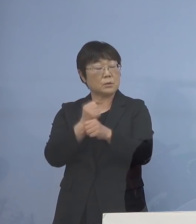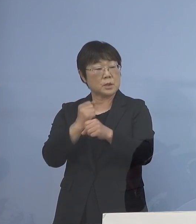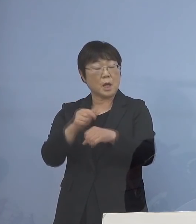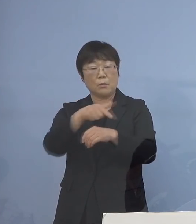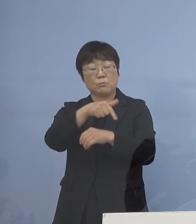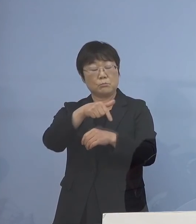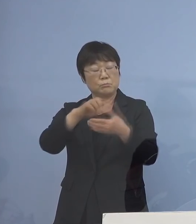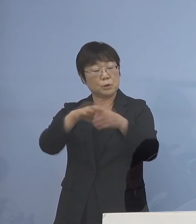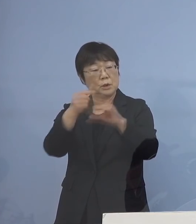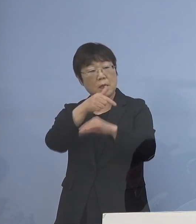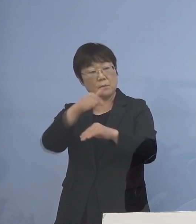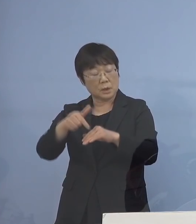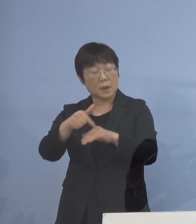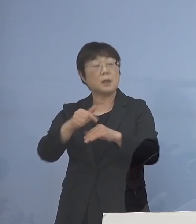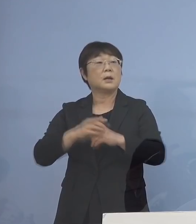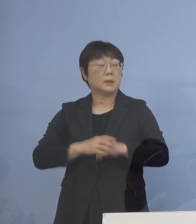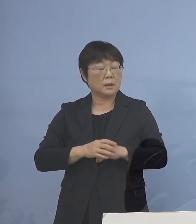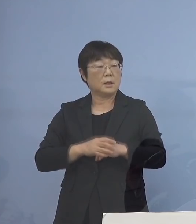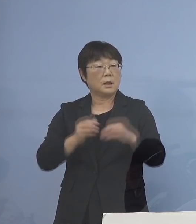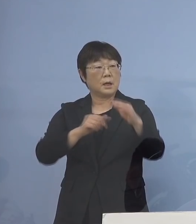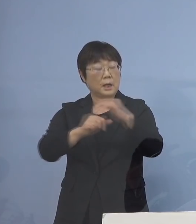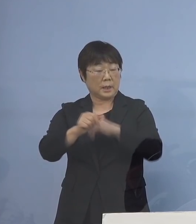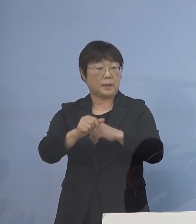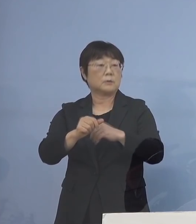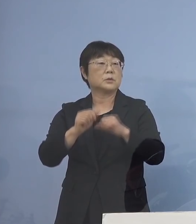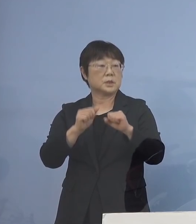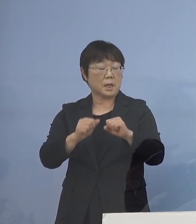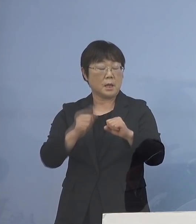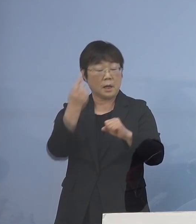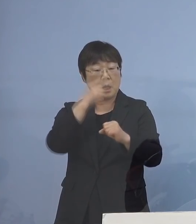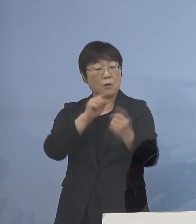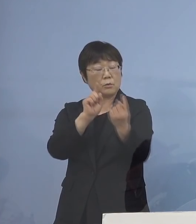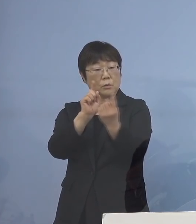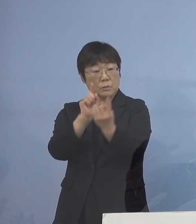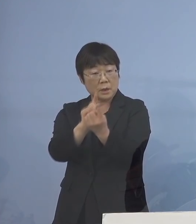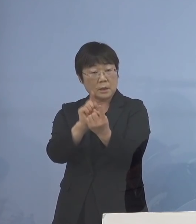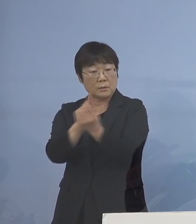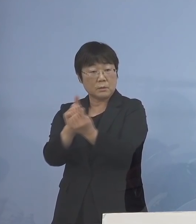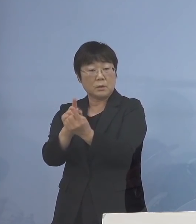リエゾンを既に派遣して それぞれ顔の見える関係の ある者同士が